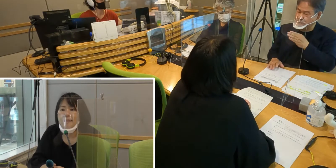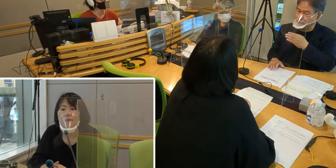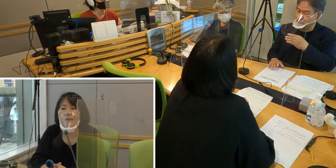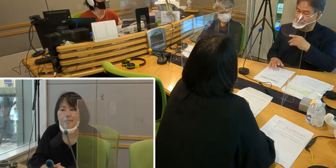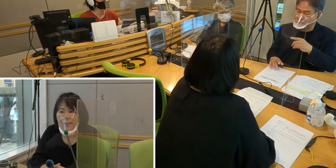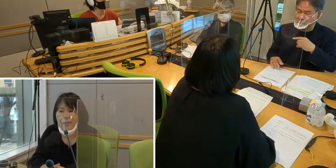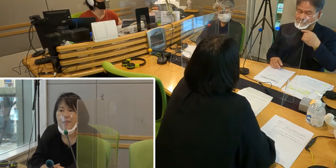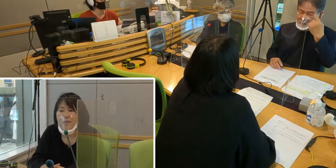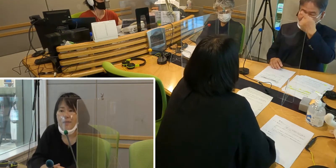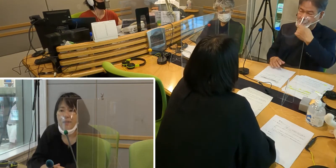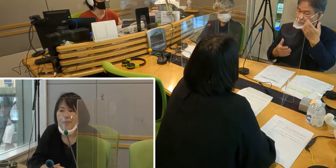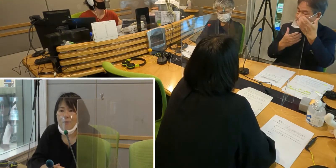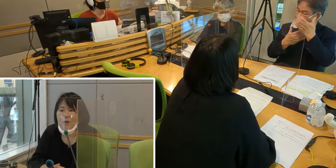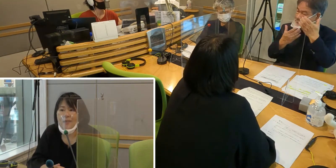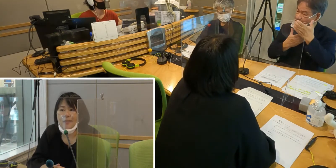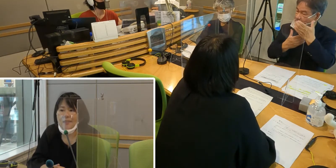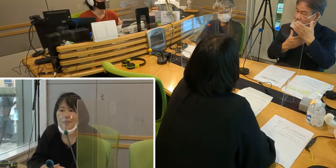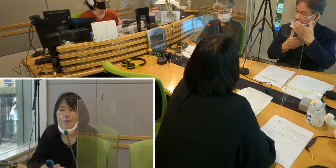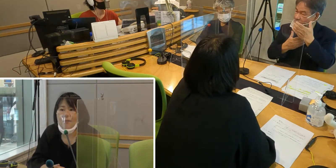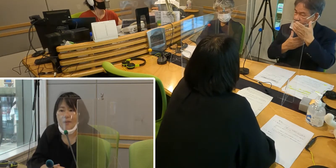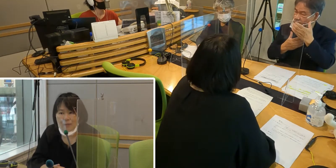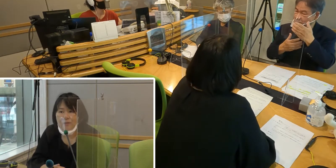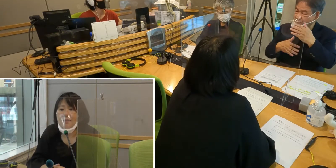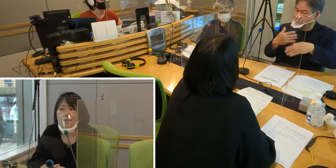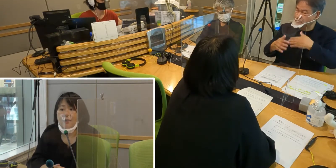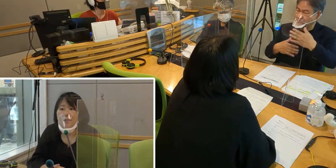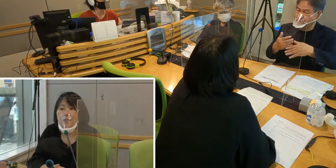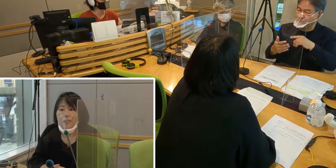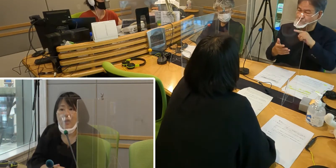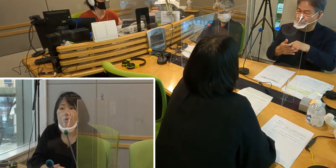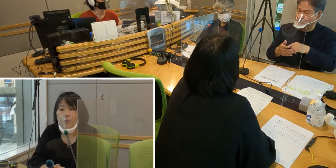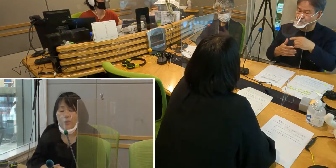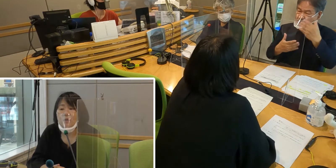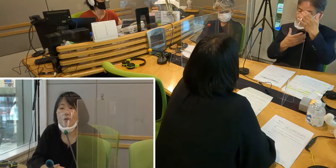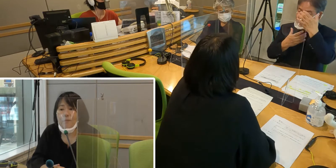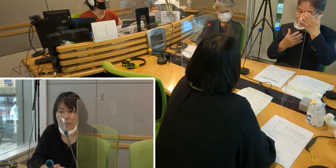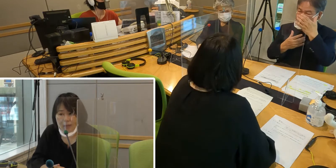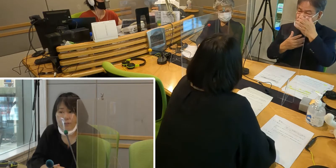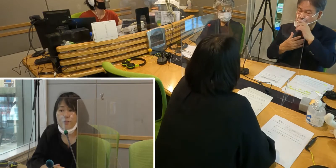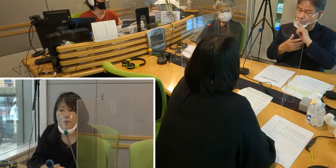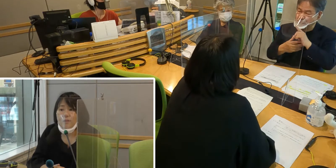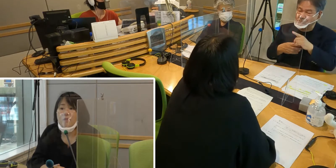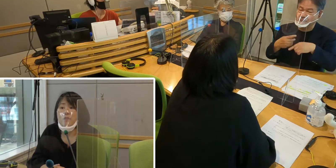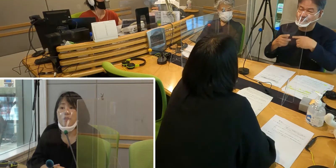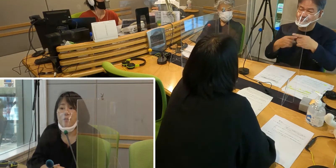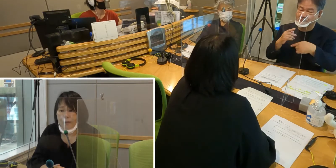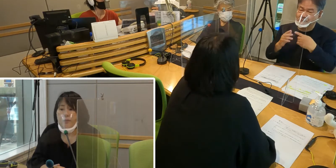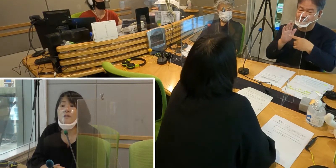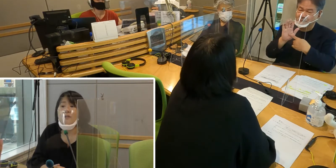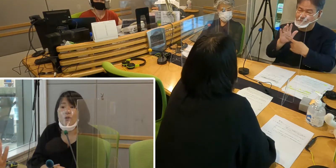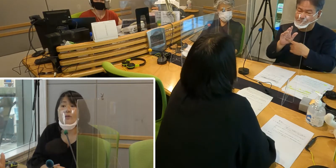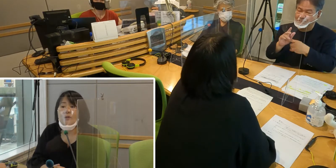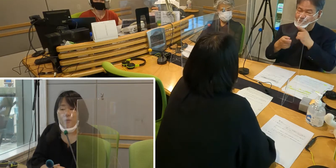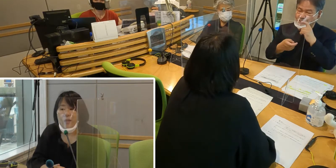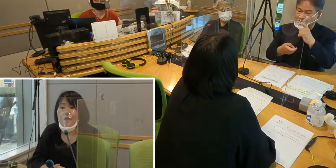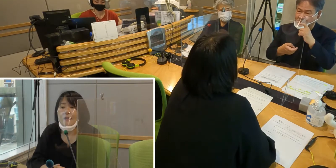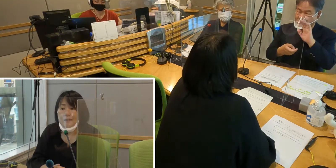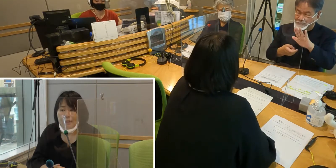［森田］そうですね 今お話しいただいたみたく 顔の表情が見えるということは